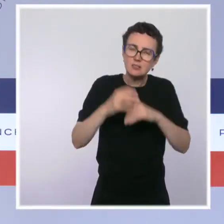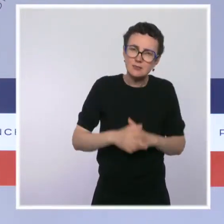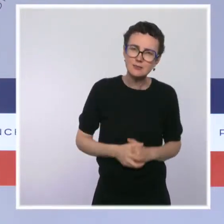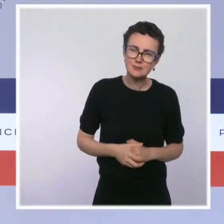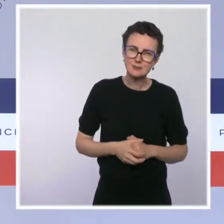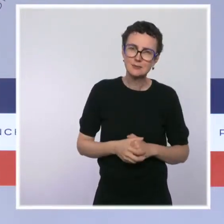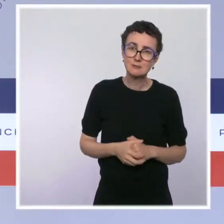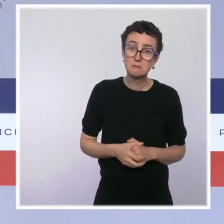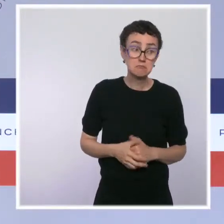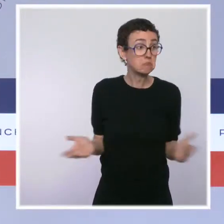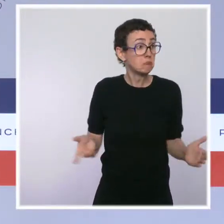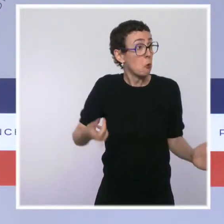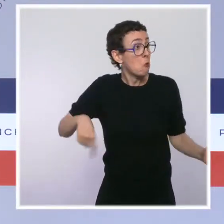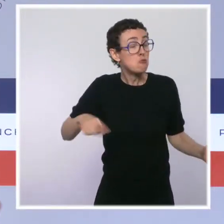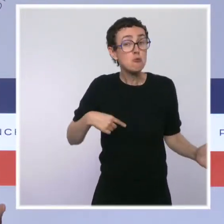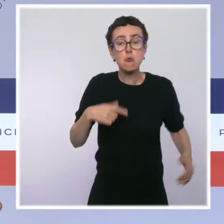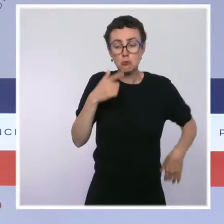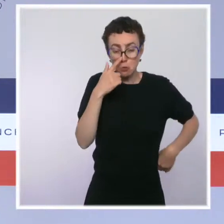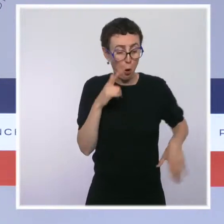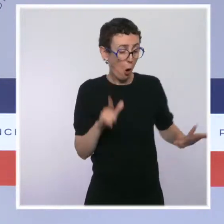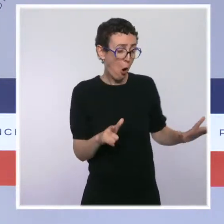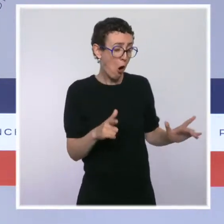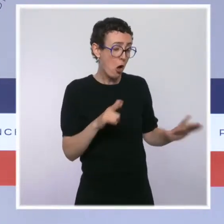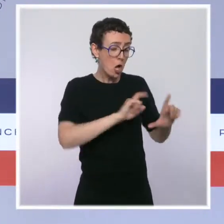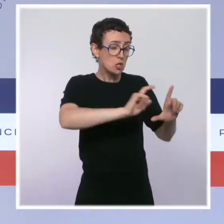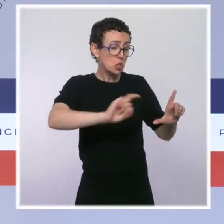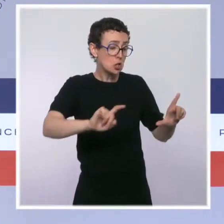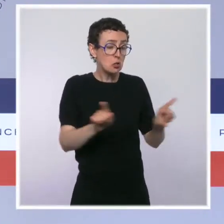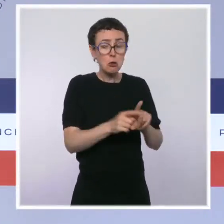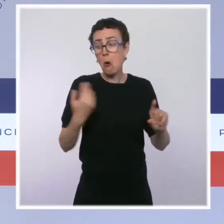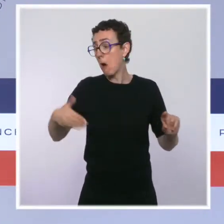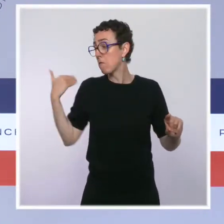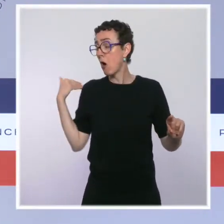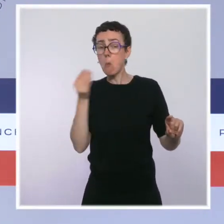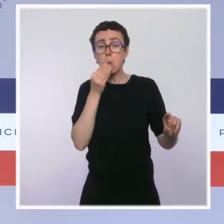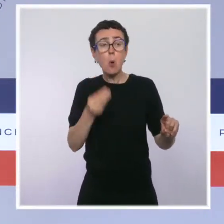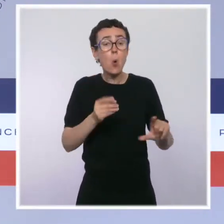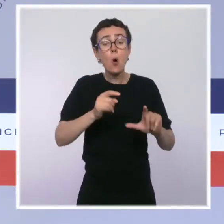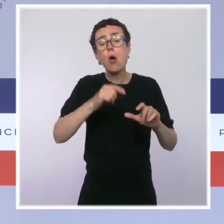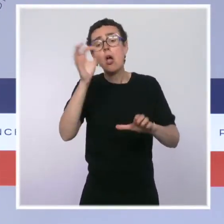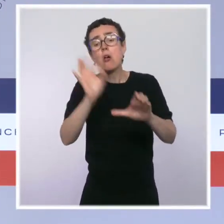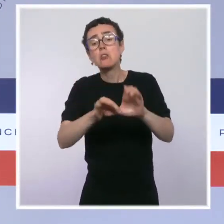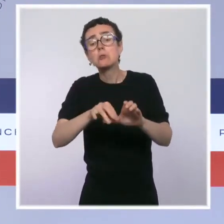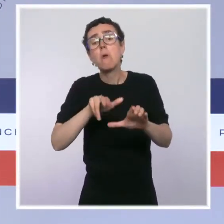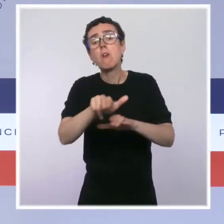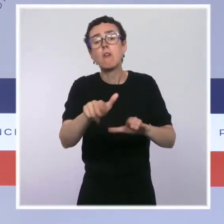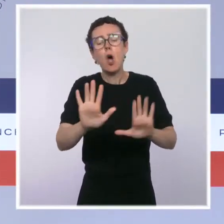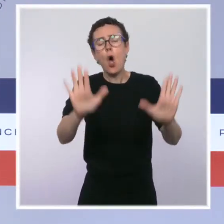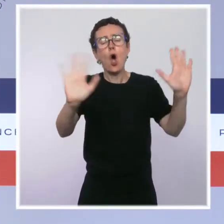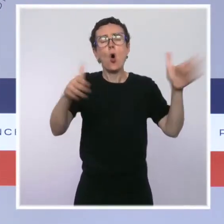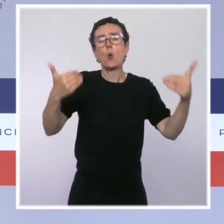si aujourd'hui on se mettait à arrêter d'agir sous prétexte qu'il y a une élection. Ça devrait déjà être le cas normalement :